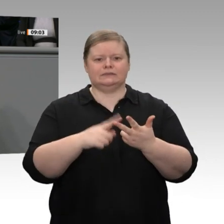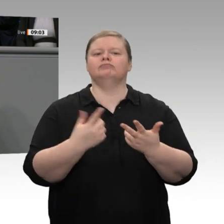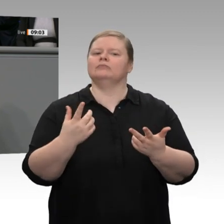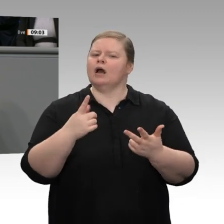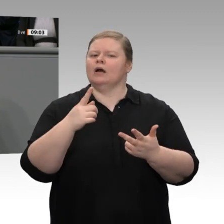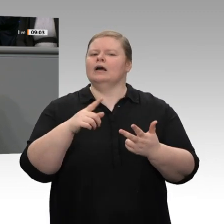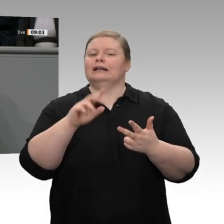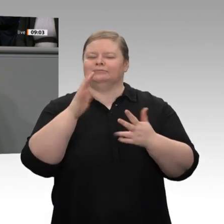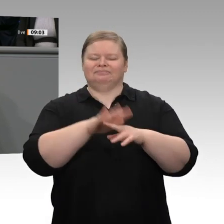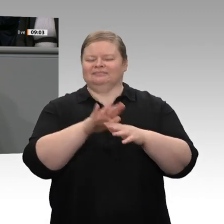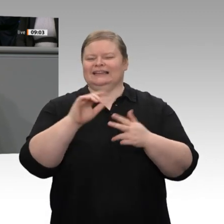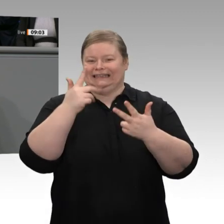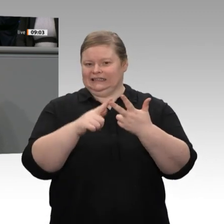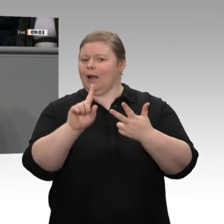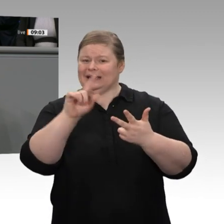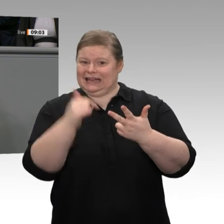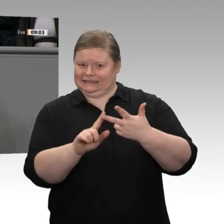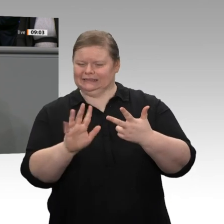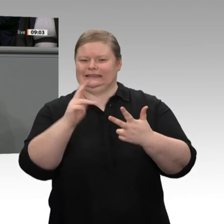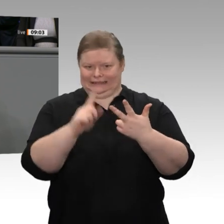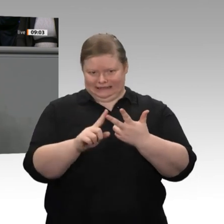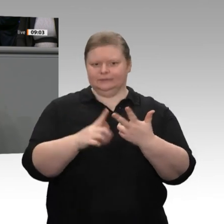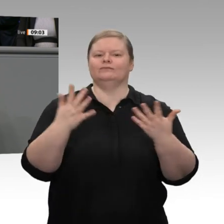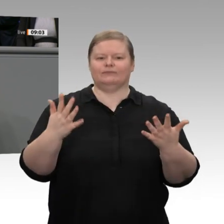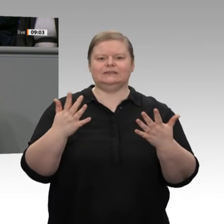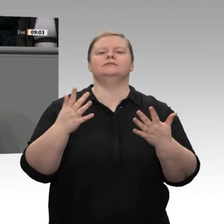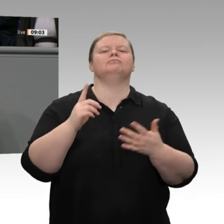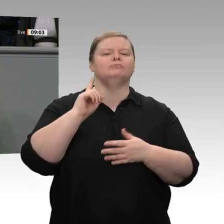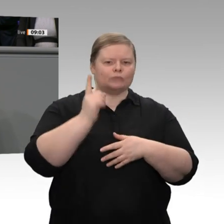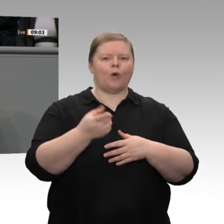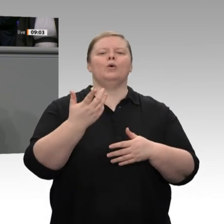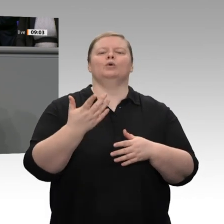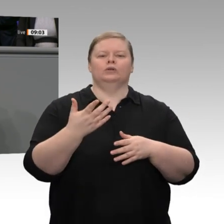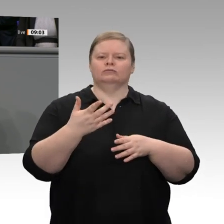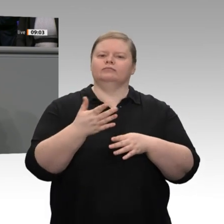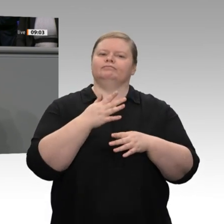dem Hintergrund des Transformationsprozesses in der Automobilindustrie bei den Zulieferern,